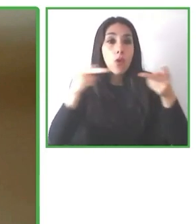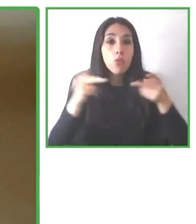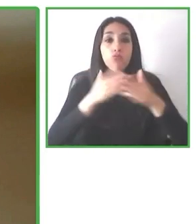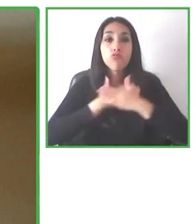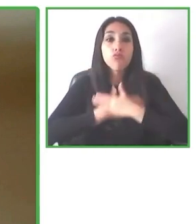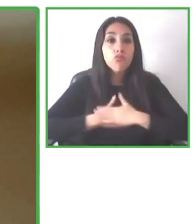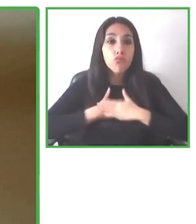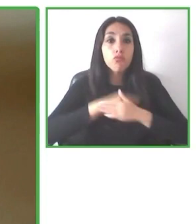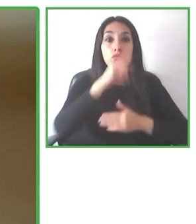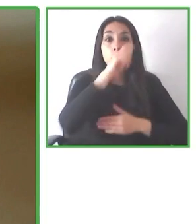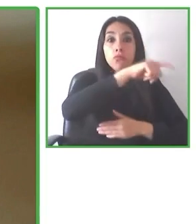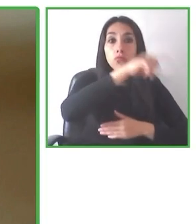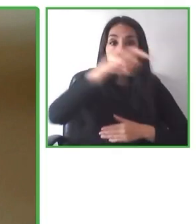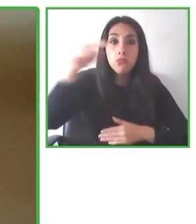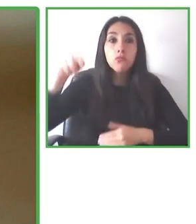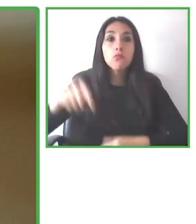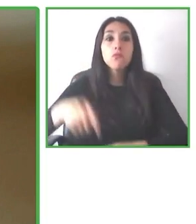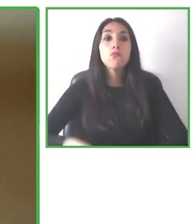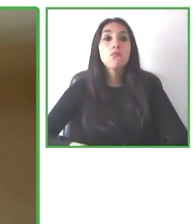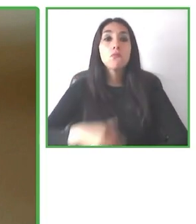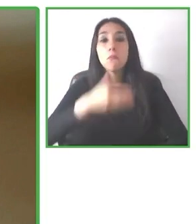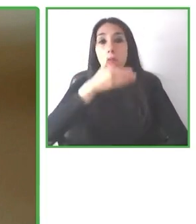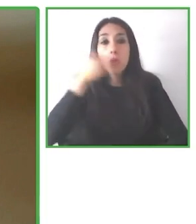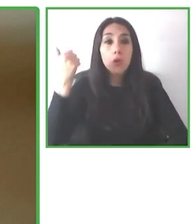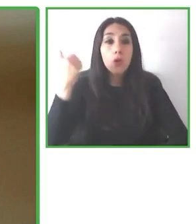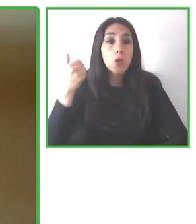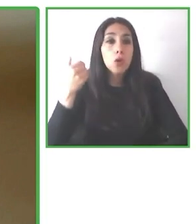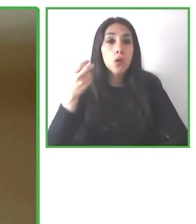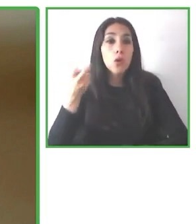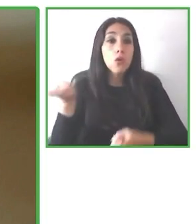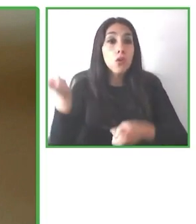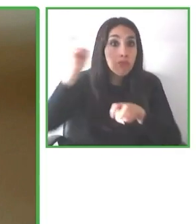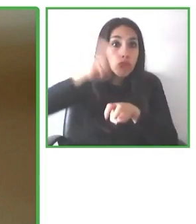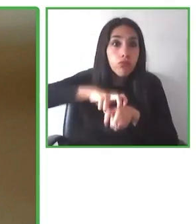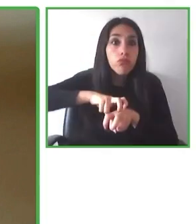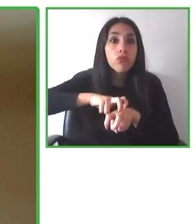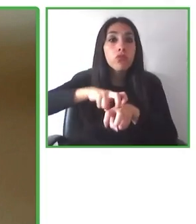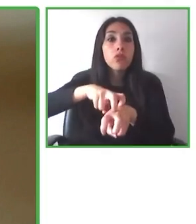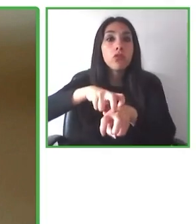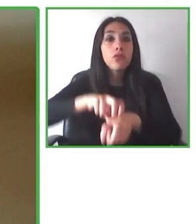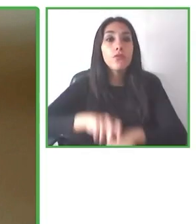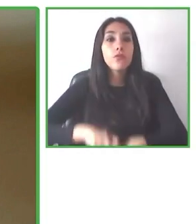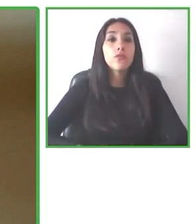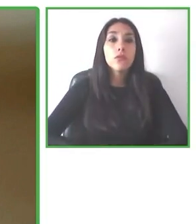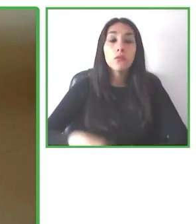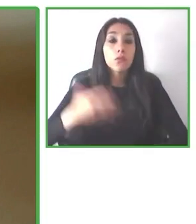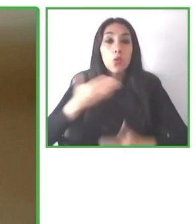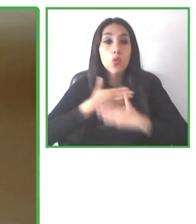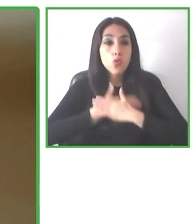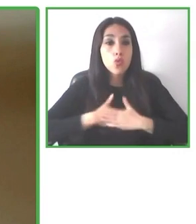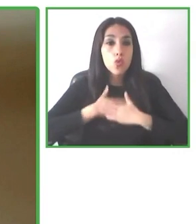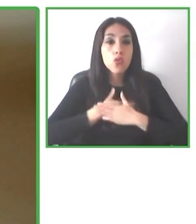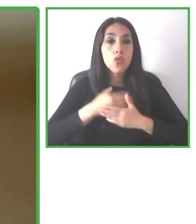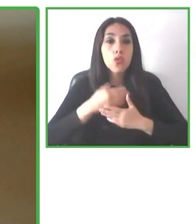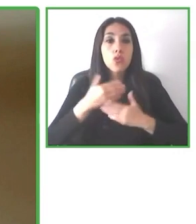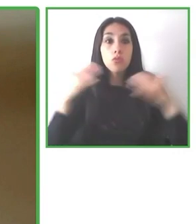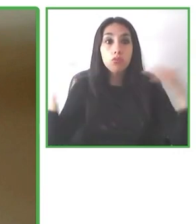Es chileno, viajero y aficionado al fútbol. Integró el equipo de Wheel the World hace más de dos años, con más de ocho años de